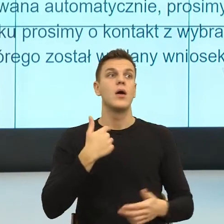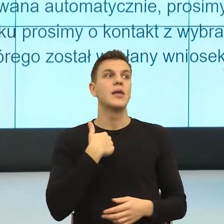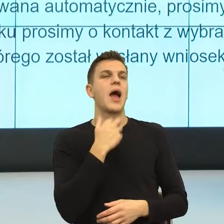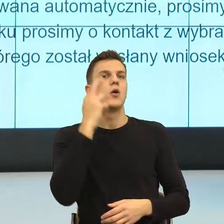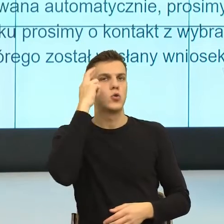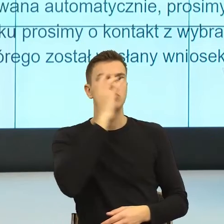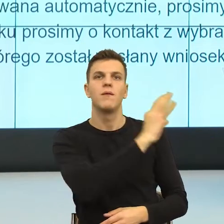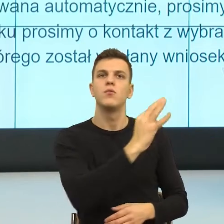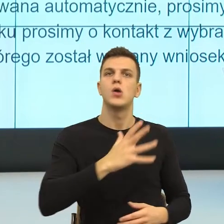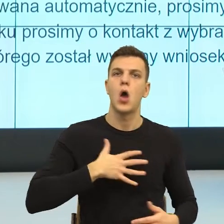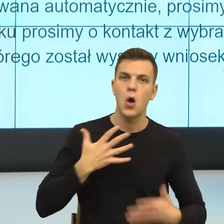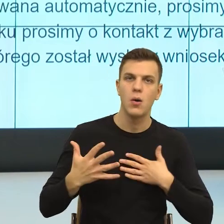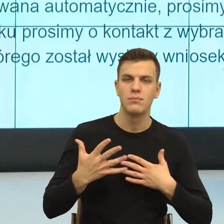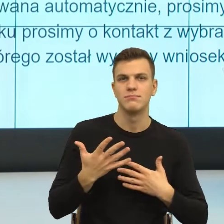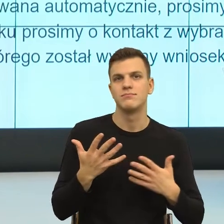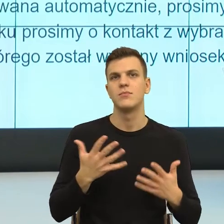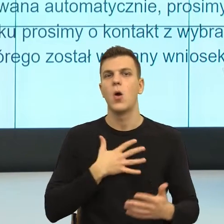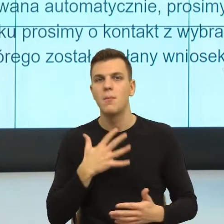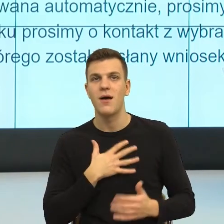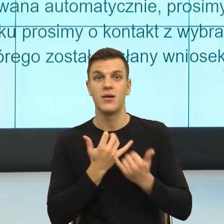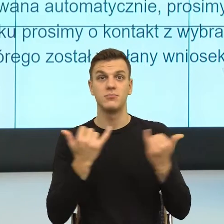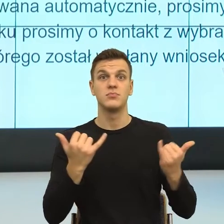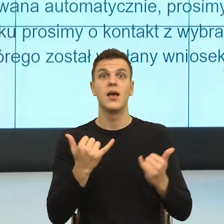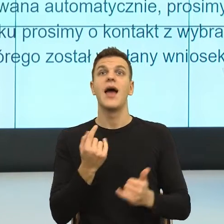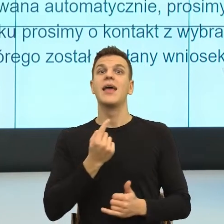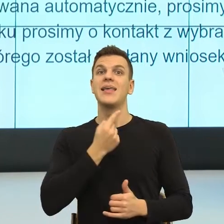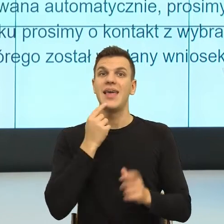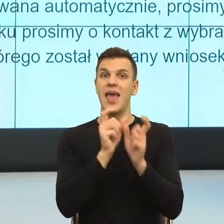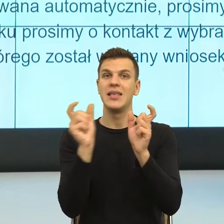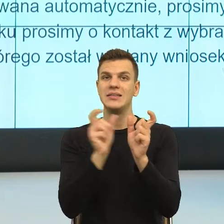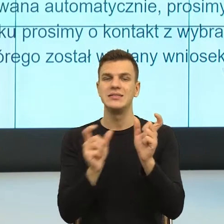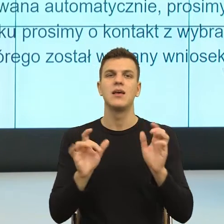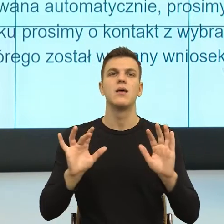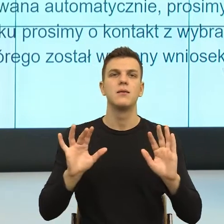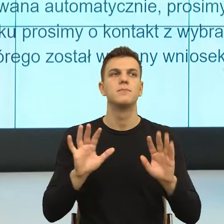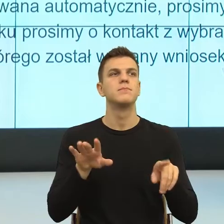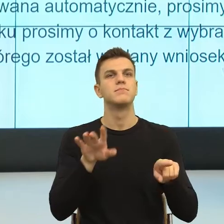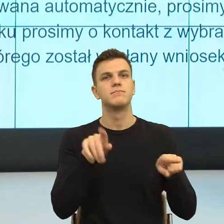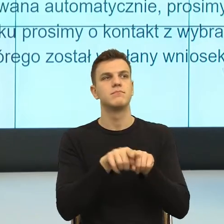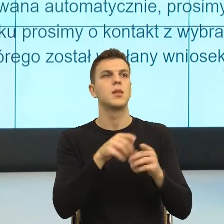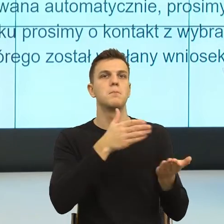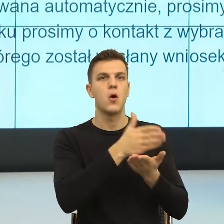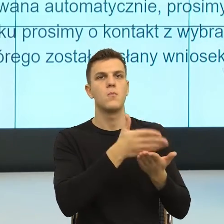to język ma taką nieprawdopodobną funkcję kreowania rzeczywistości. Język oswaja rzeczywistość i teraz, w momencie,